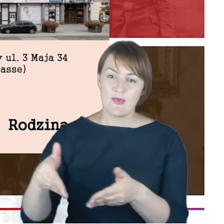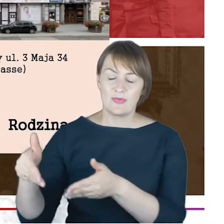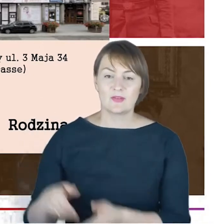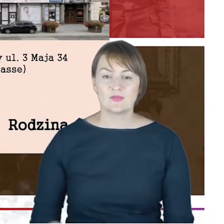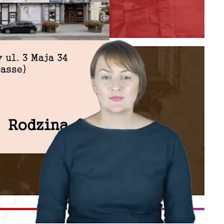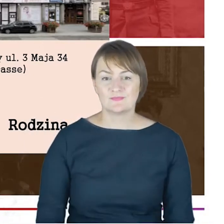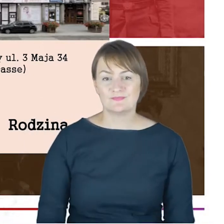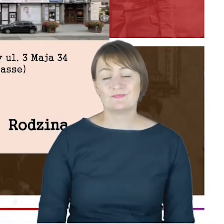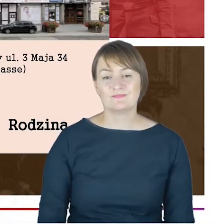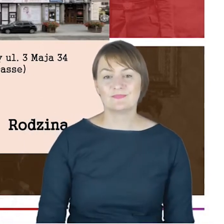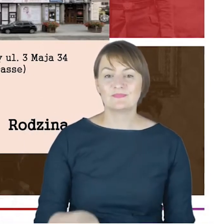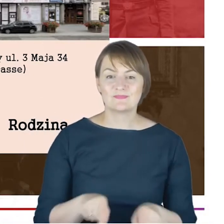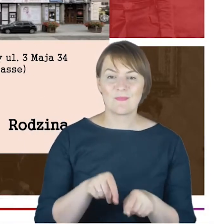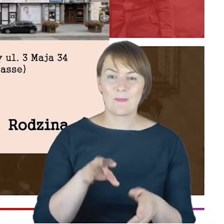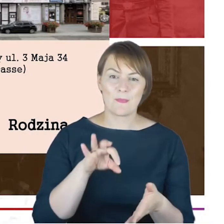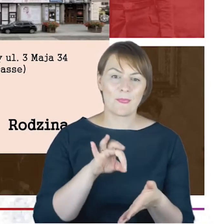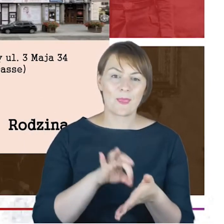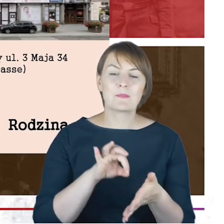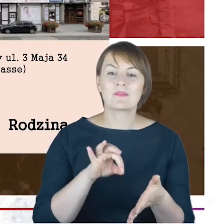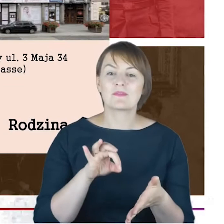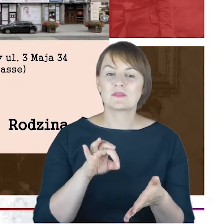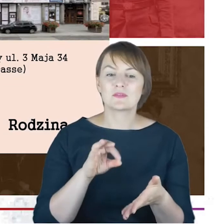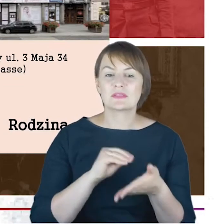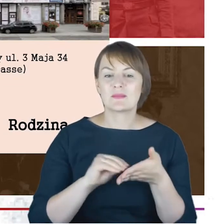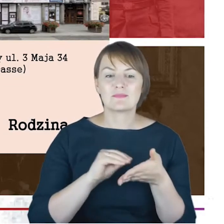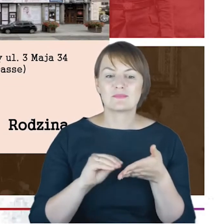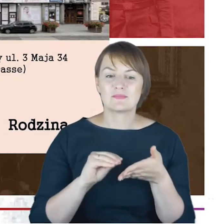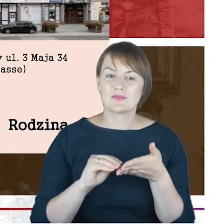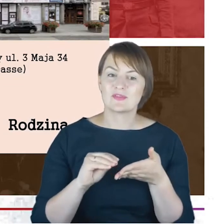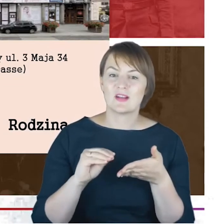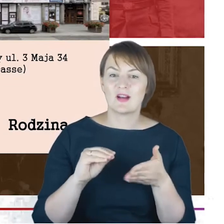W listach nie nazywa jej nigdy Ernestyną, tylko Tiną.